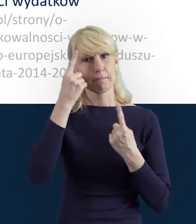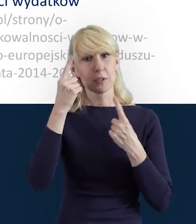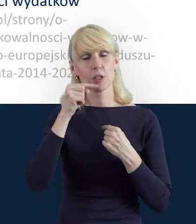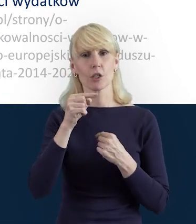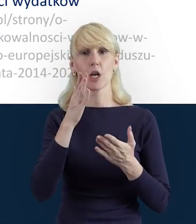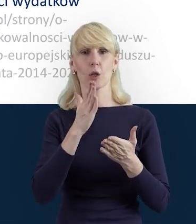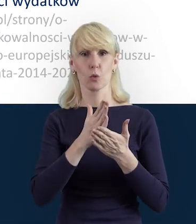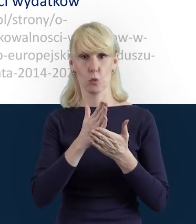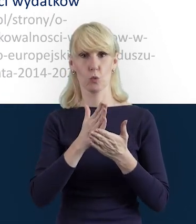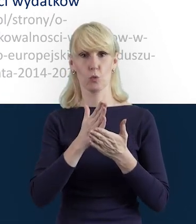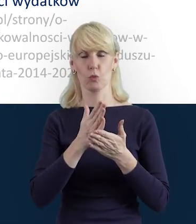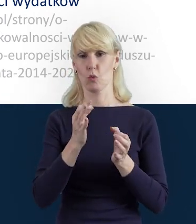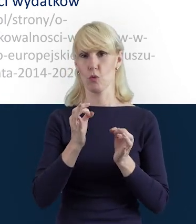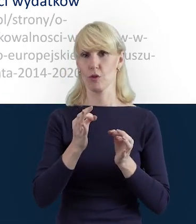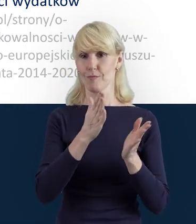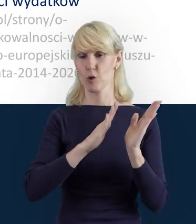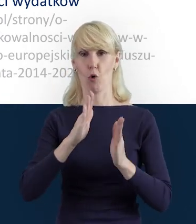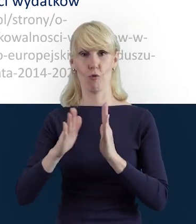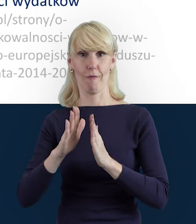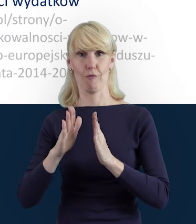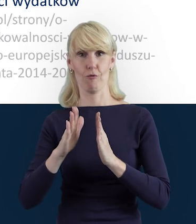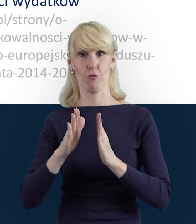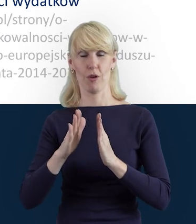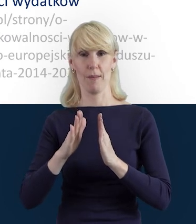które dla Państwa przygotowujemy w poszczególnych segmentach,